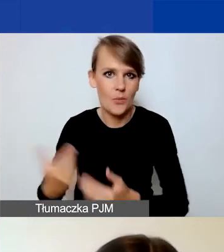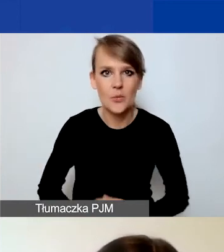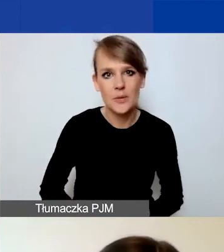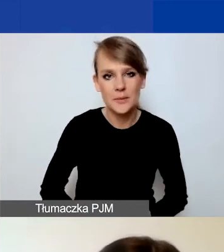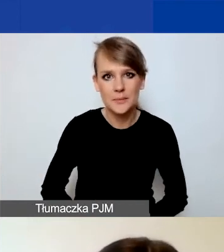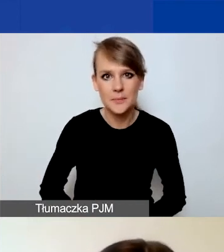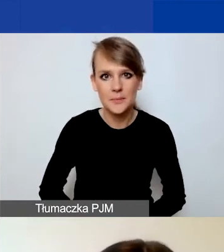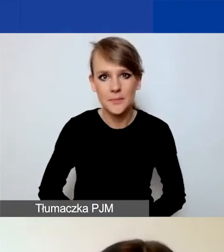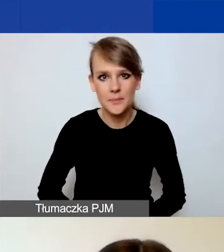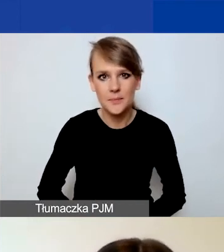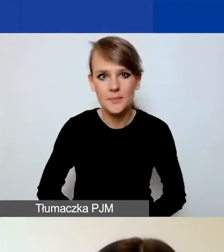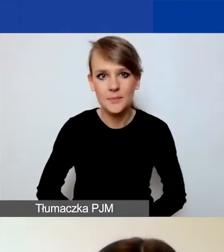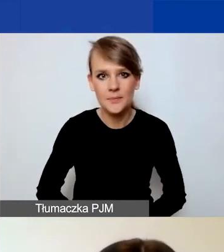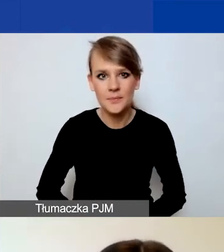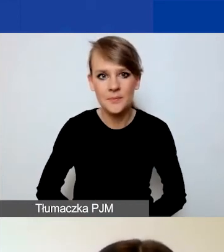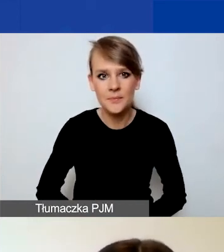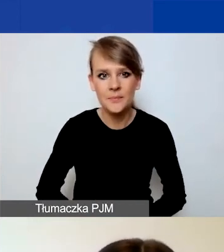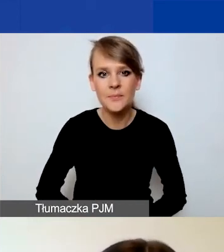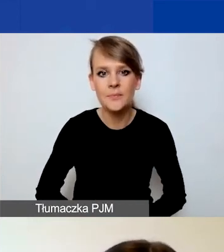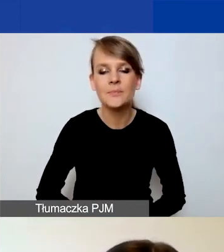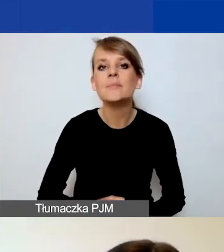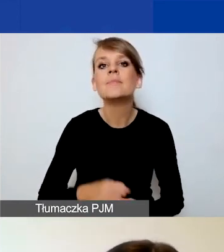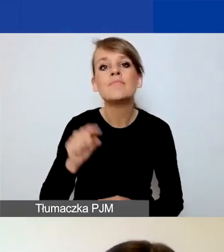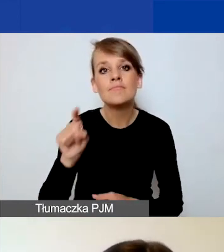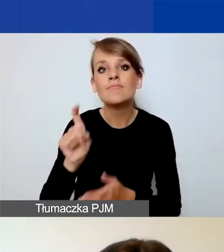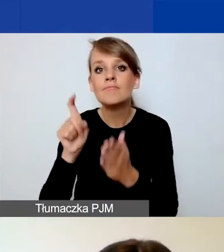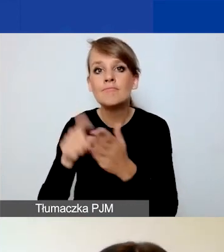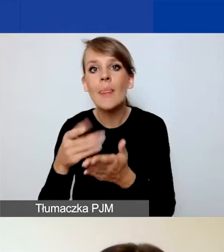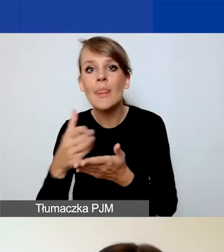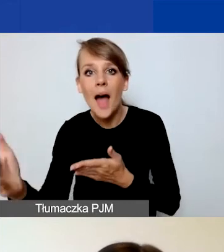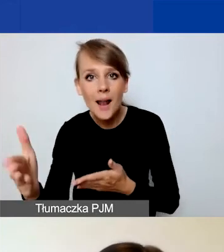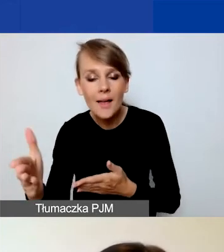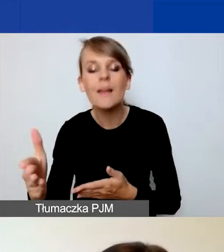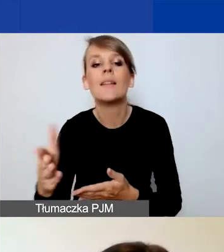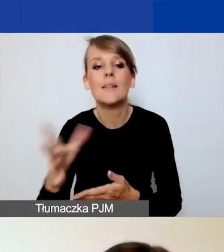Po kliknięciu przycisku "Dalej" możecie utworzyć wniosek. Od strony technicznej